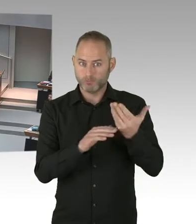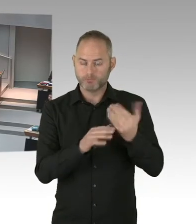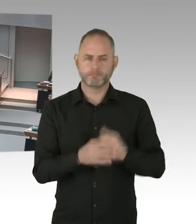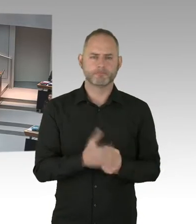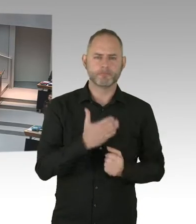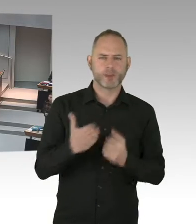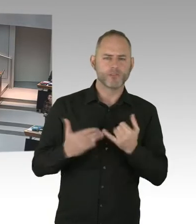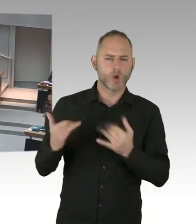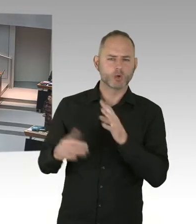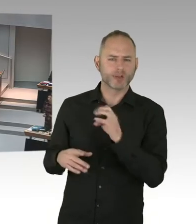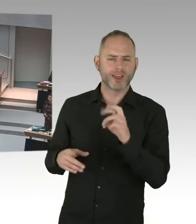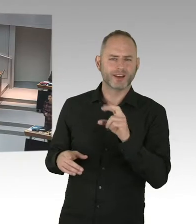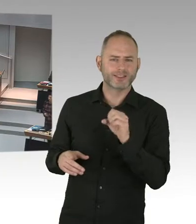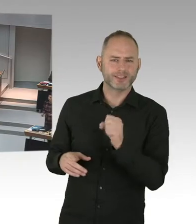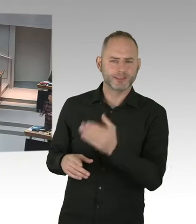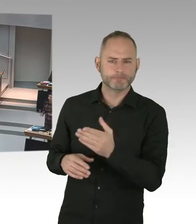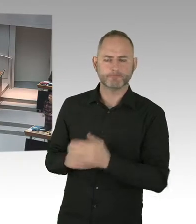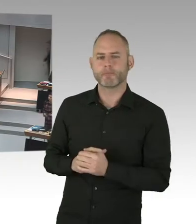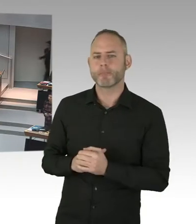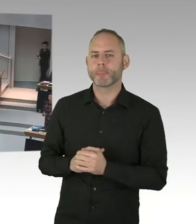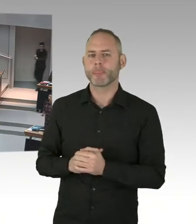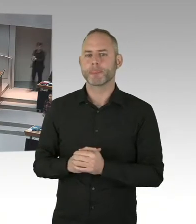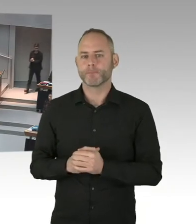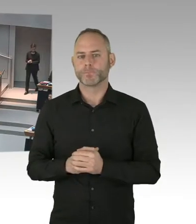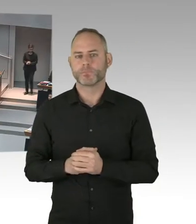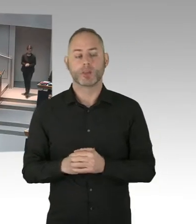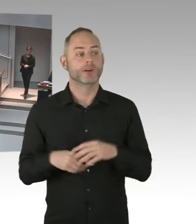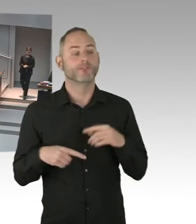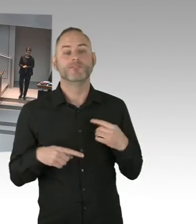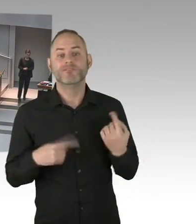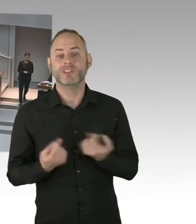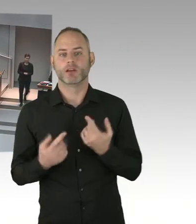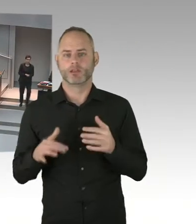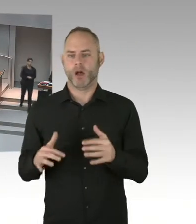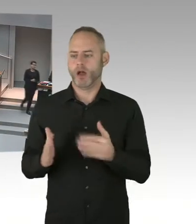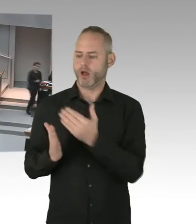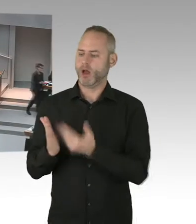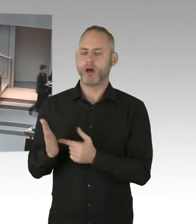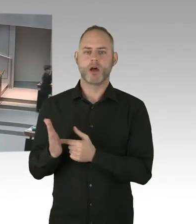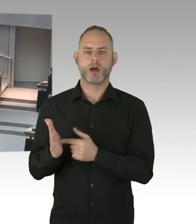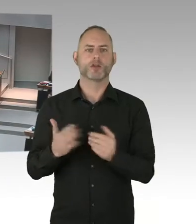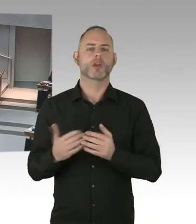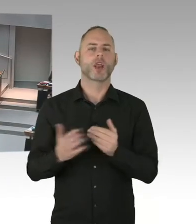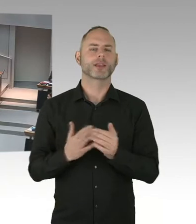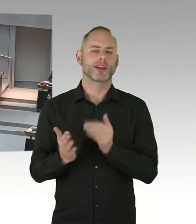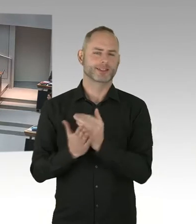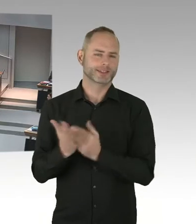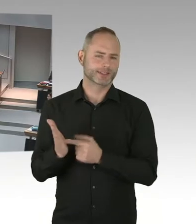Das setzen wir um. Und dazu stehen wir auch. Und die Meinung des Justizsenators,